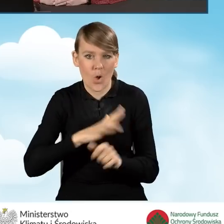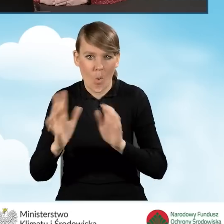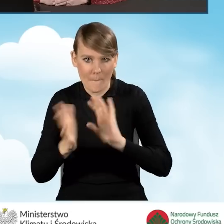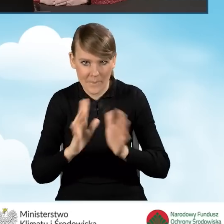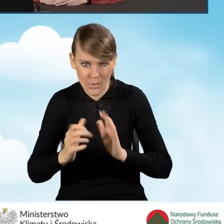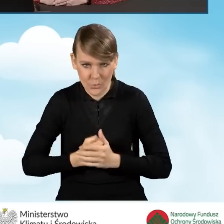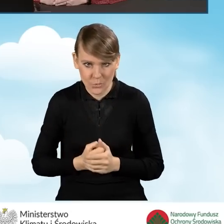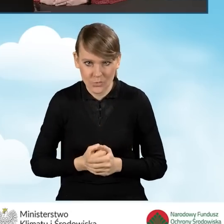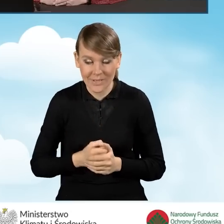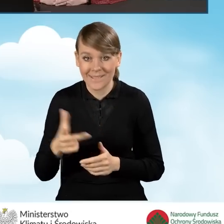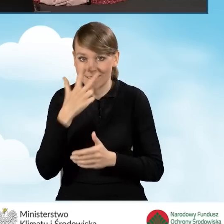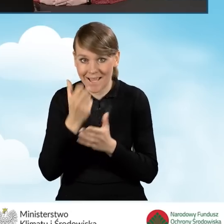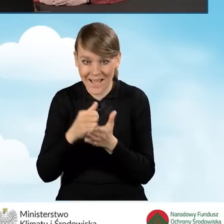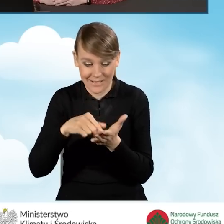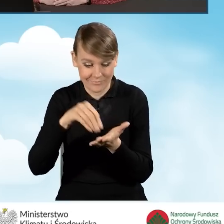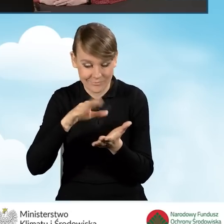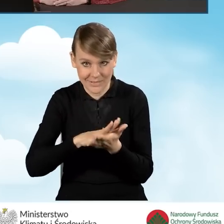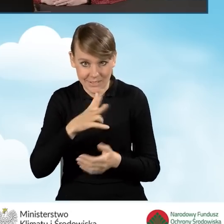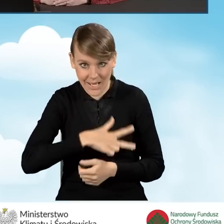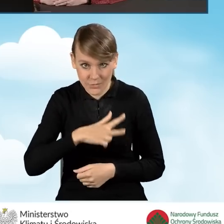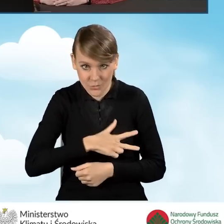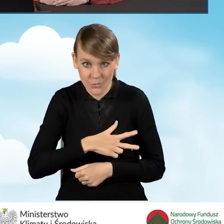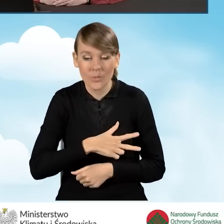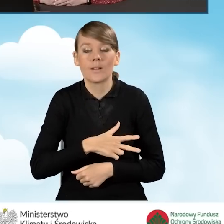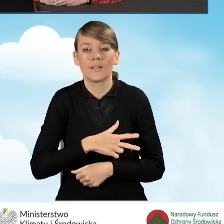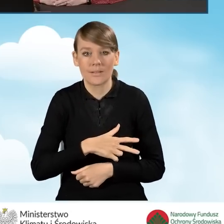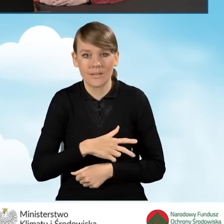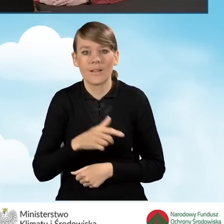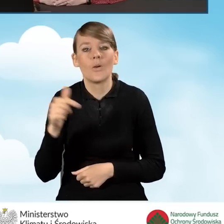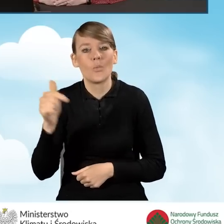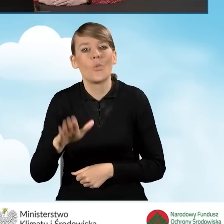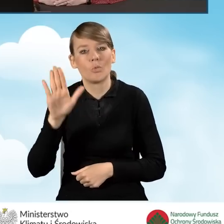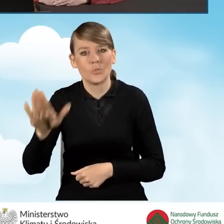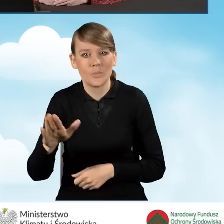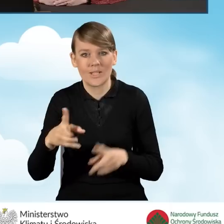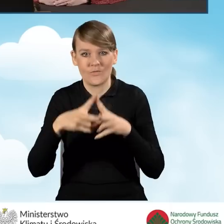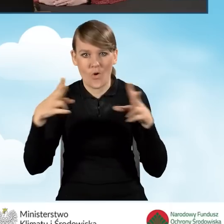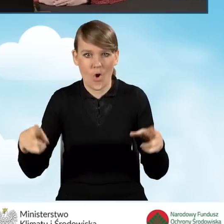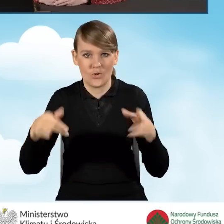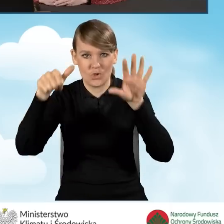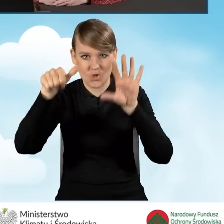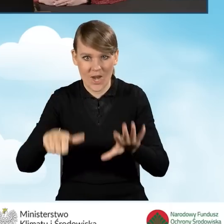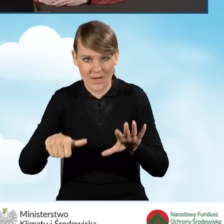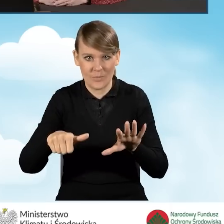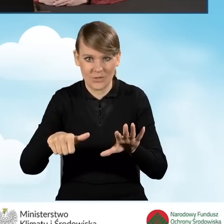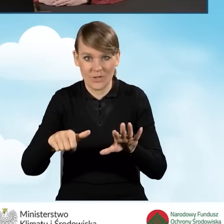Taki zasiłek wskazany w zaświadczeniu musi przysługiwać w każdym z kolejnych sześciu miesięcy kalendarzowych, które poprzedzają miesiąc